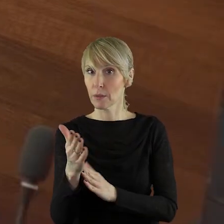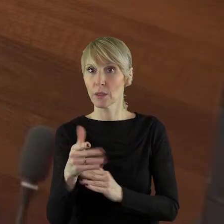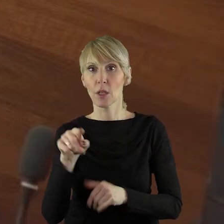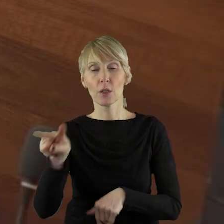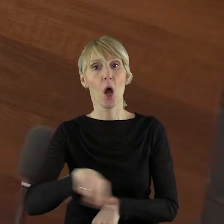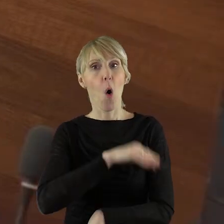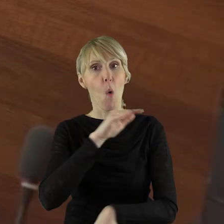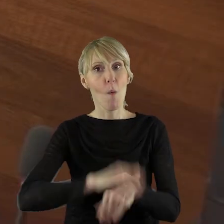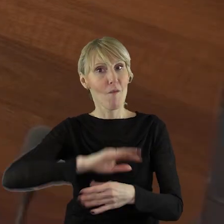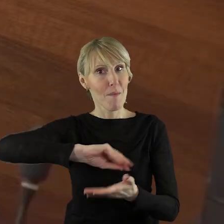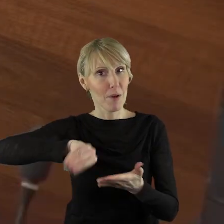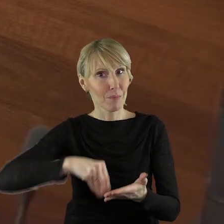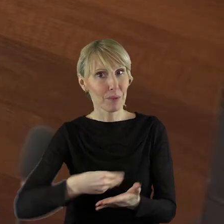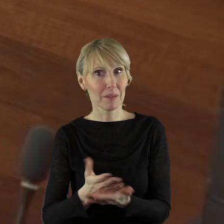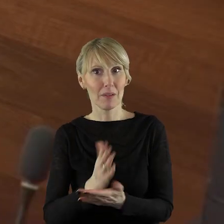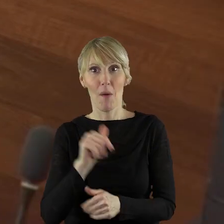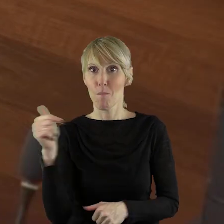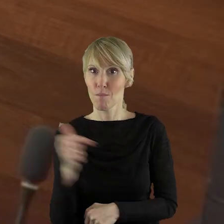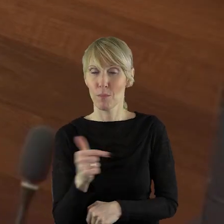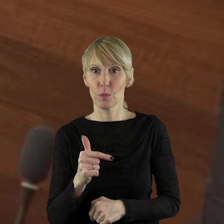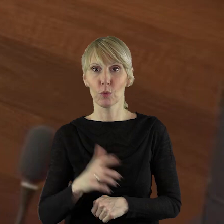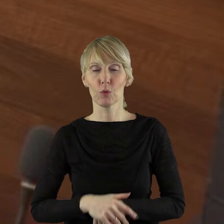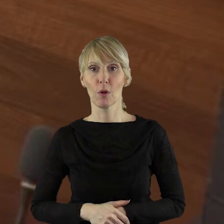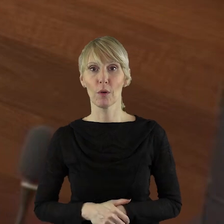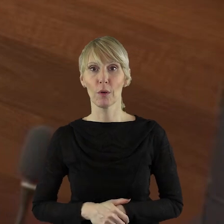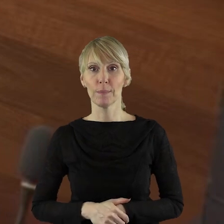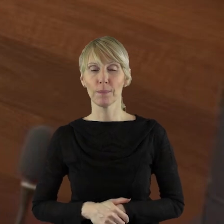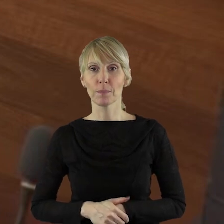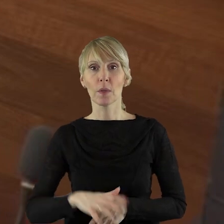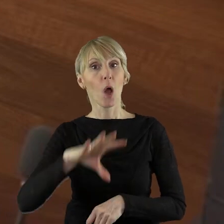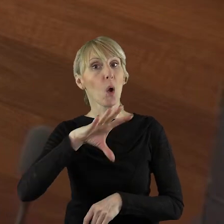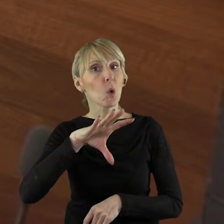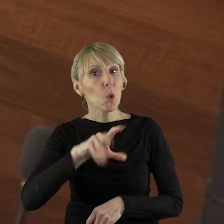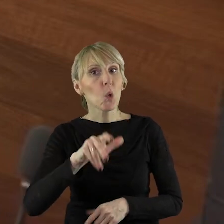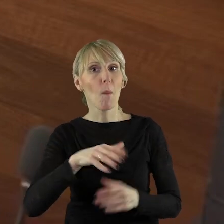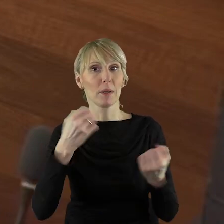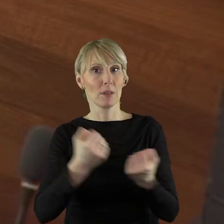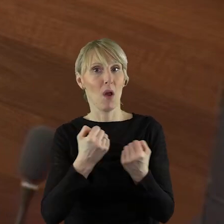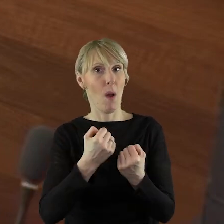podpisać umowy z lokalnymi grupami działania. To jest, proszę państwa, za chwilę.